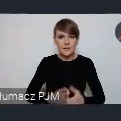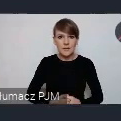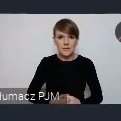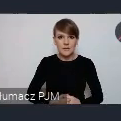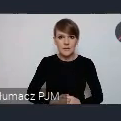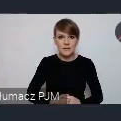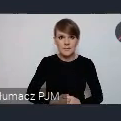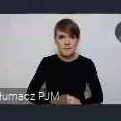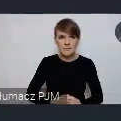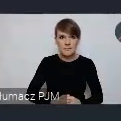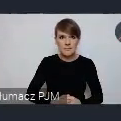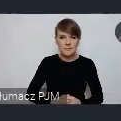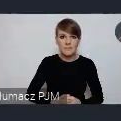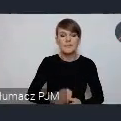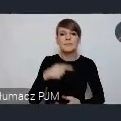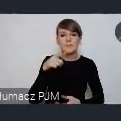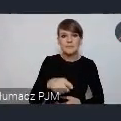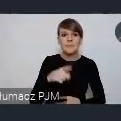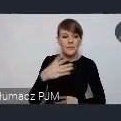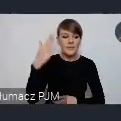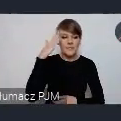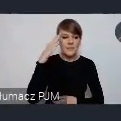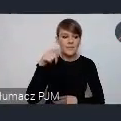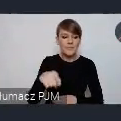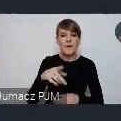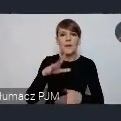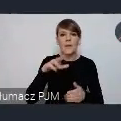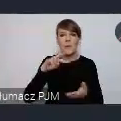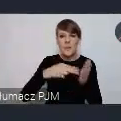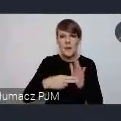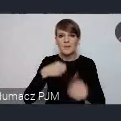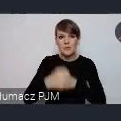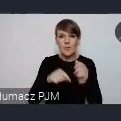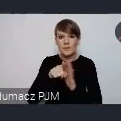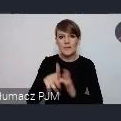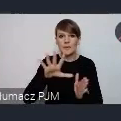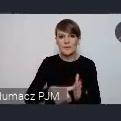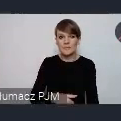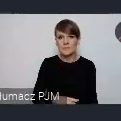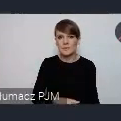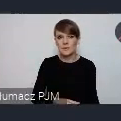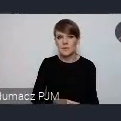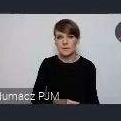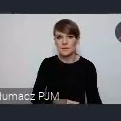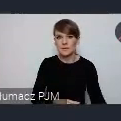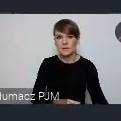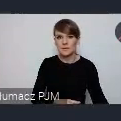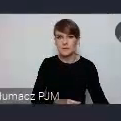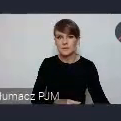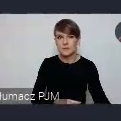I tutaj też wiemy,że właśnie miasta, z planu działań dla miast, będa chciały też pochwalić się tymi działaniami,